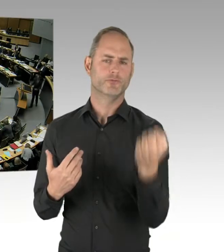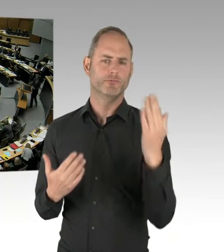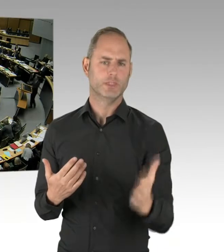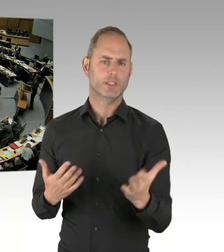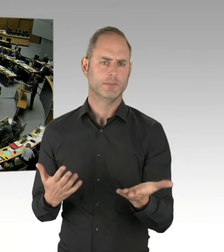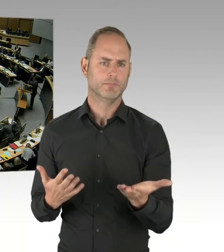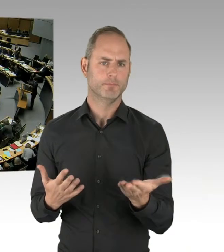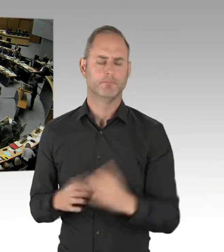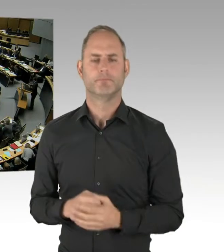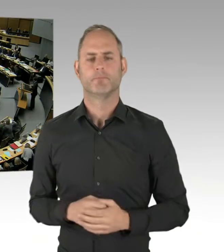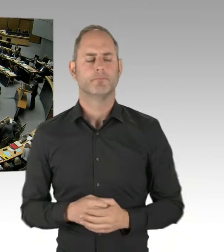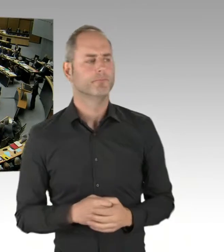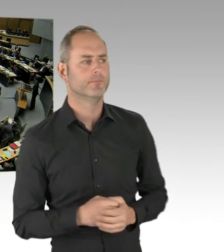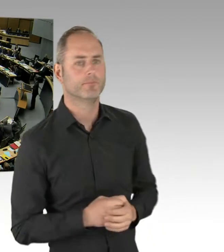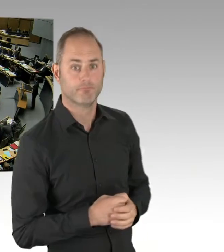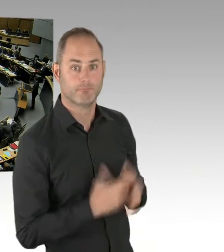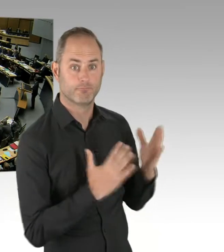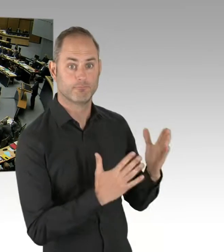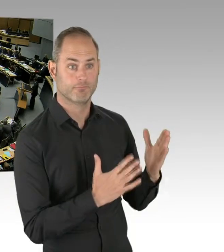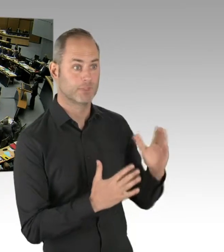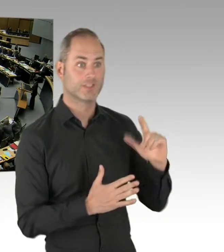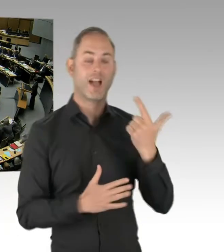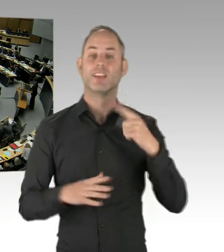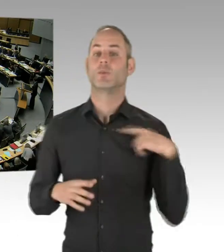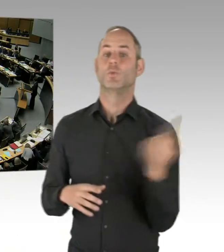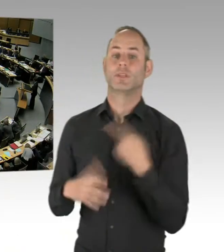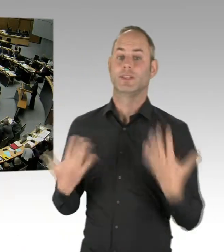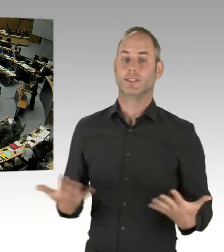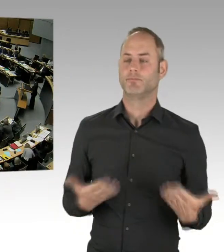(Rednerwechsel) Vielen Dank, Frau Präsidentin. Meine sehr geehrten Damen und Herren, ich frage den Senat,